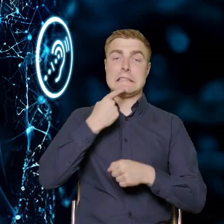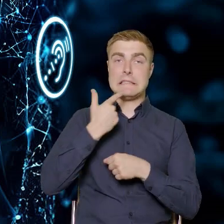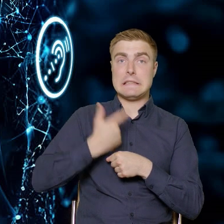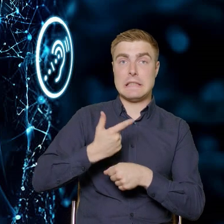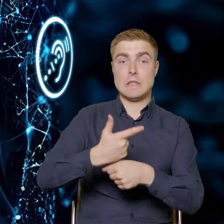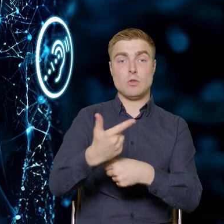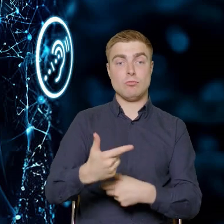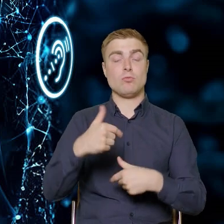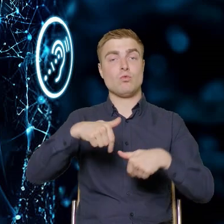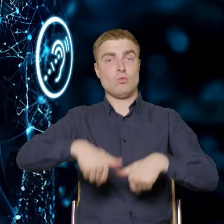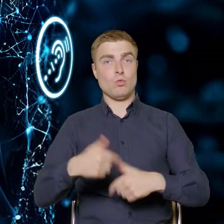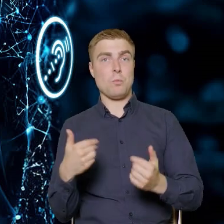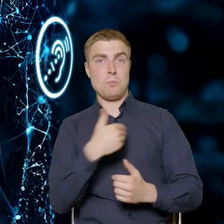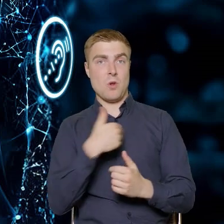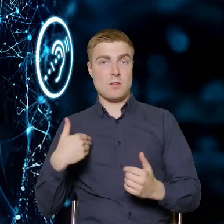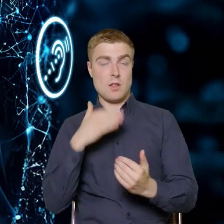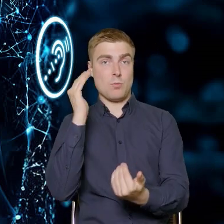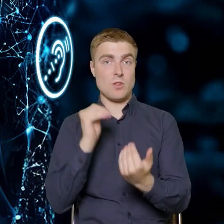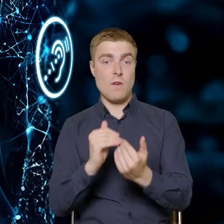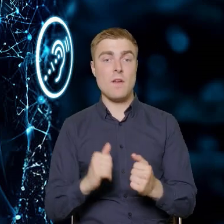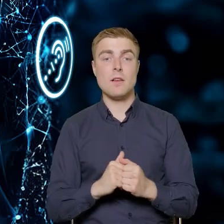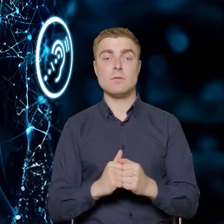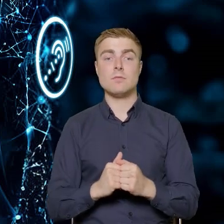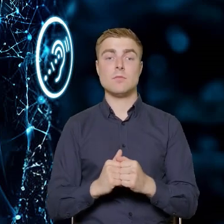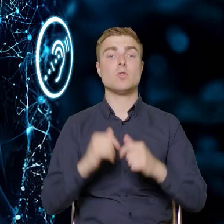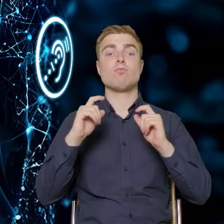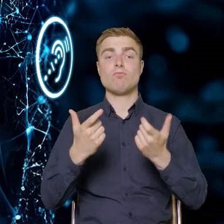prawodawstwo krajowe dotyczy dostępności.